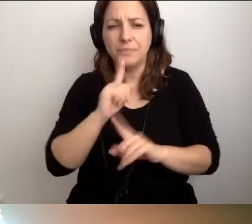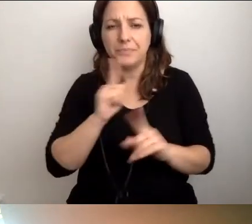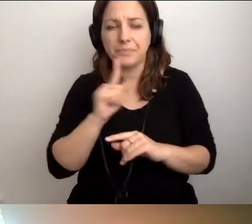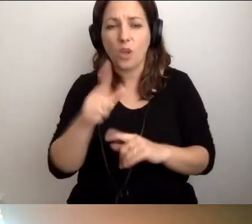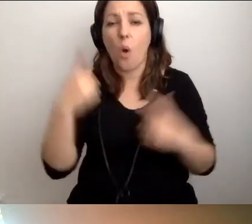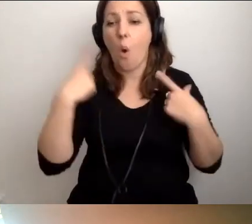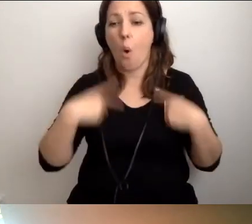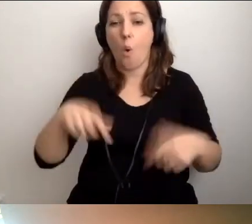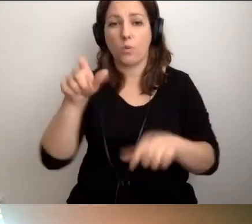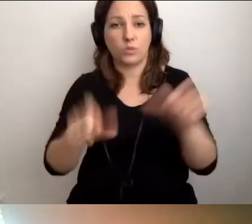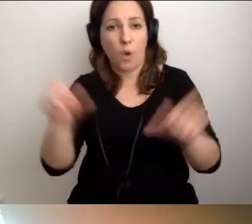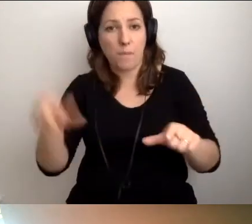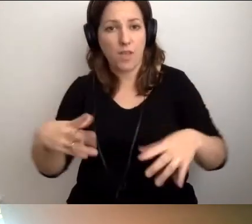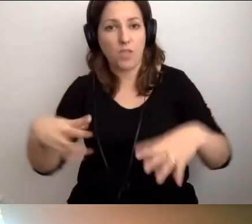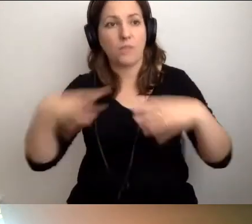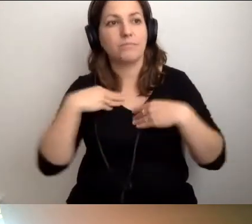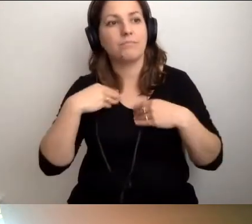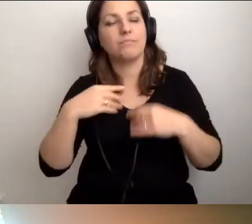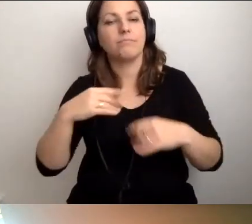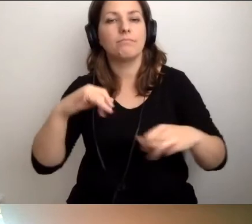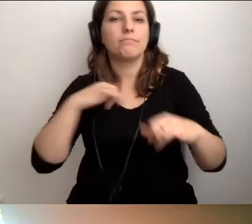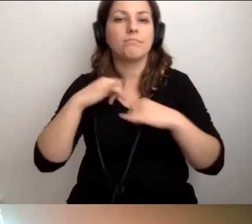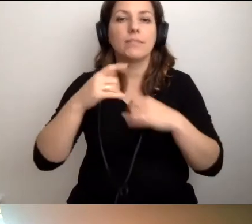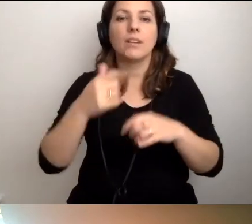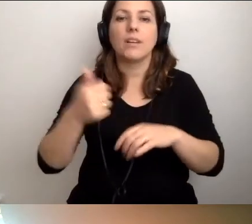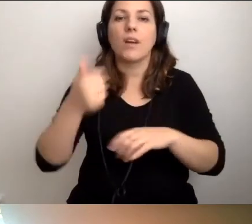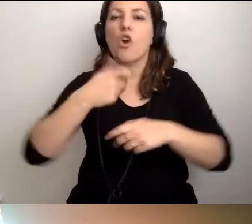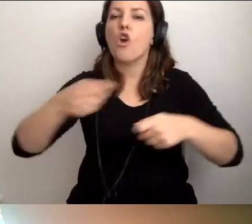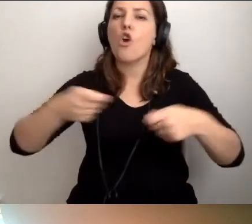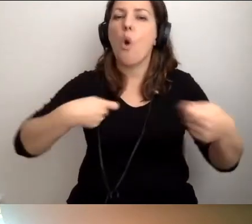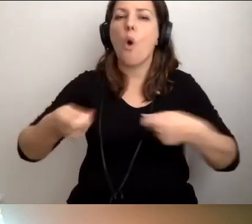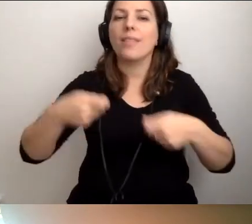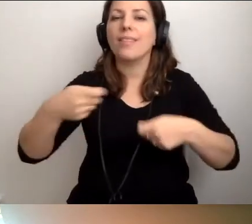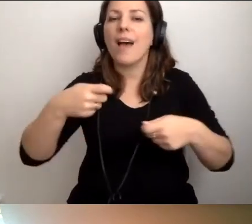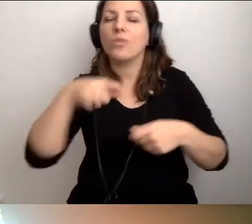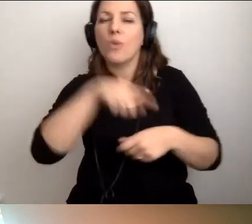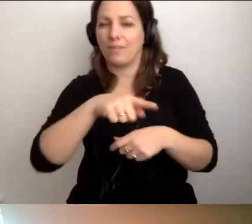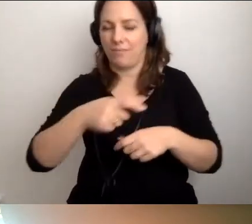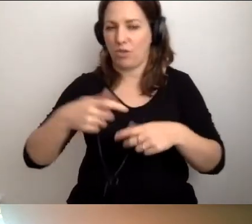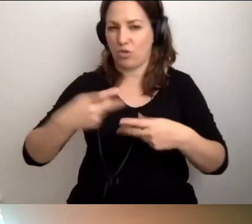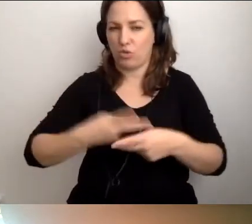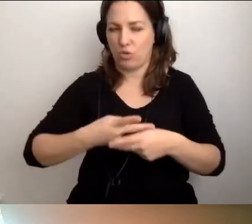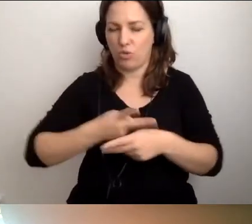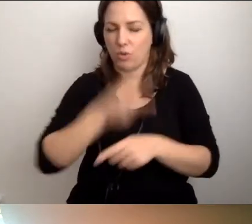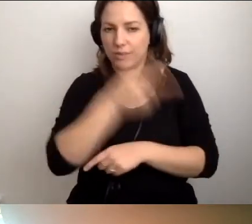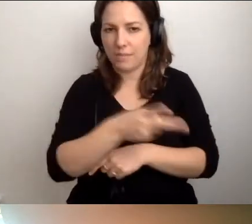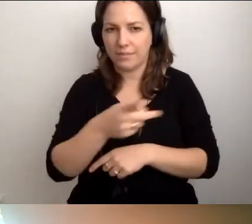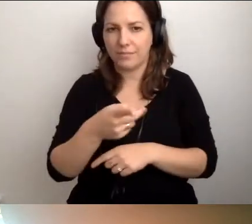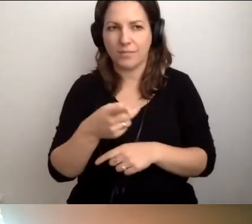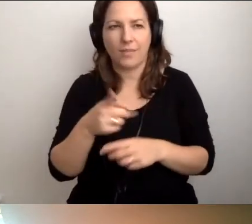Osoby nominowane do zaszczytnej funkcji koordynatora dostępności bardzo często kompletnie tego nie czują.